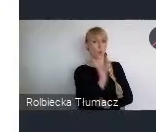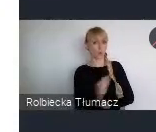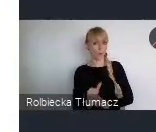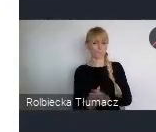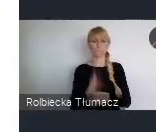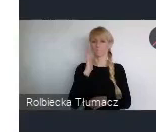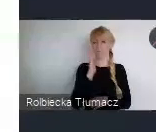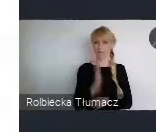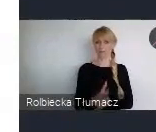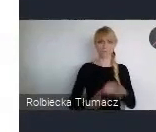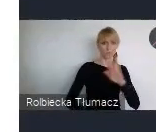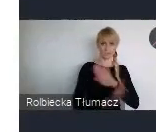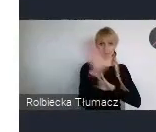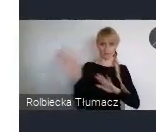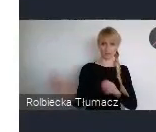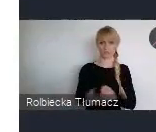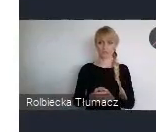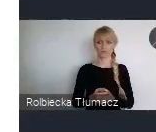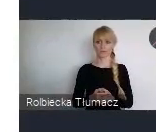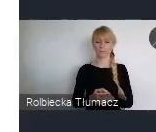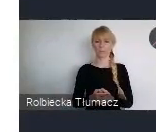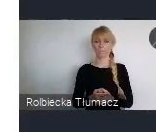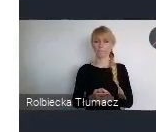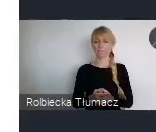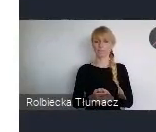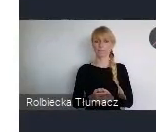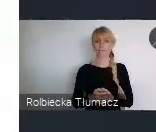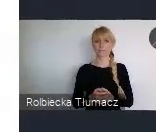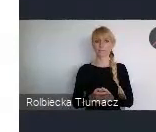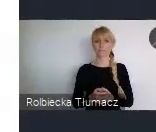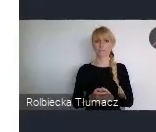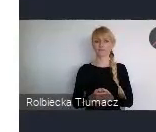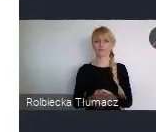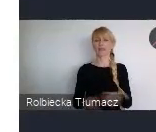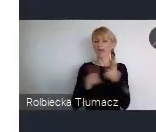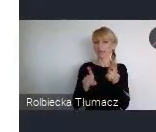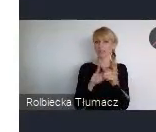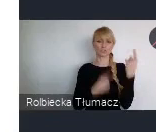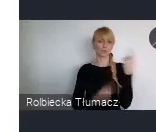Natomiast, no mamy nadzieję że też inne regiony świata,